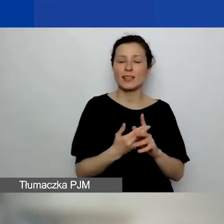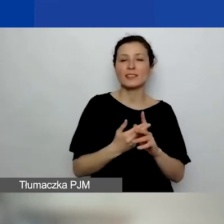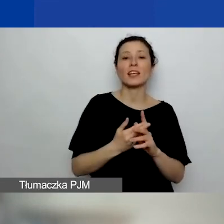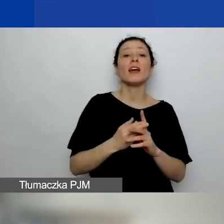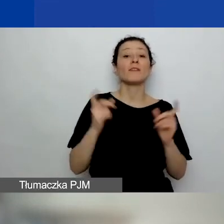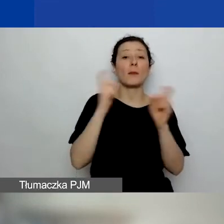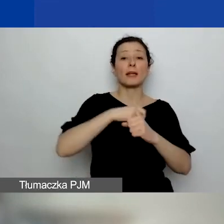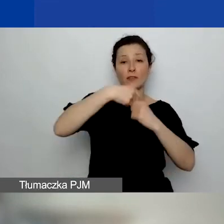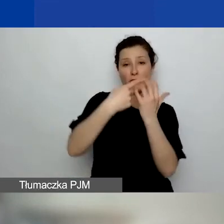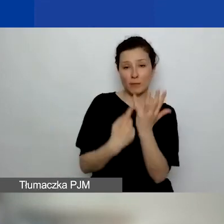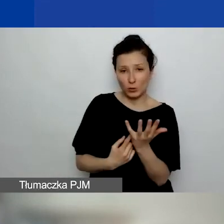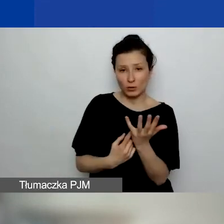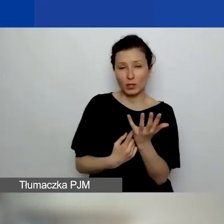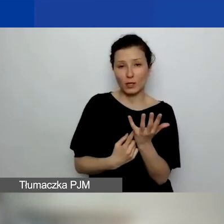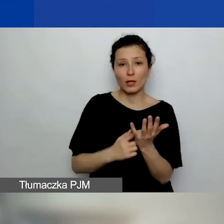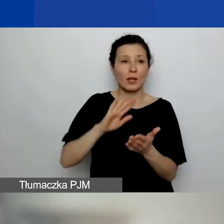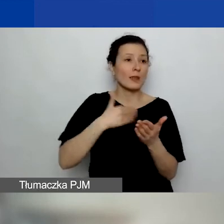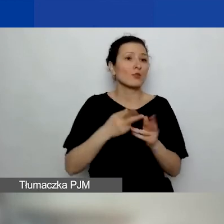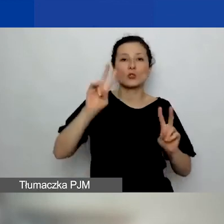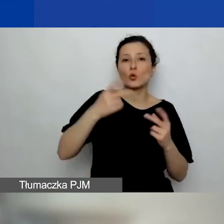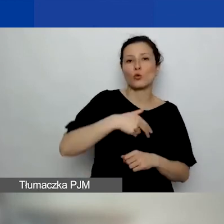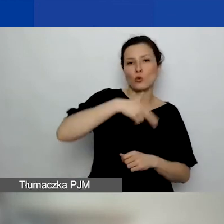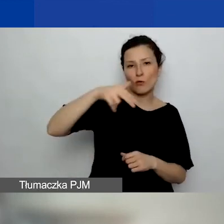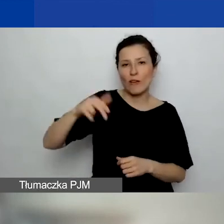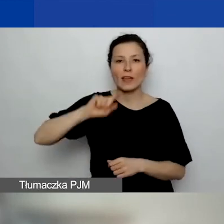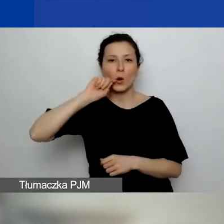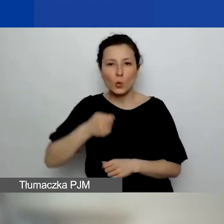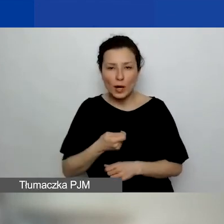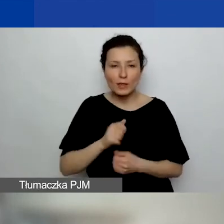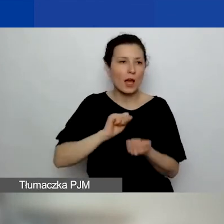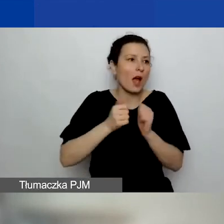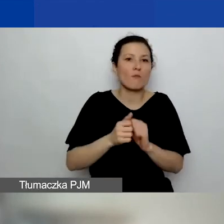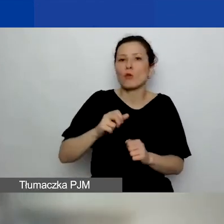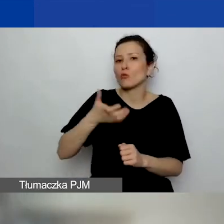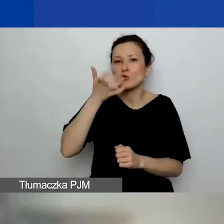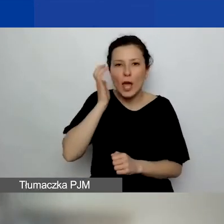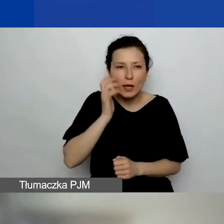Czyli np. jakaś organizacja polonijna z Norwegii, Ukrainy albo z Czech - tak, jak najbardziej.